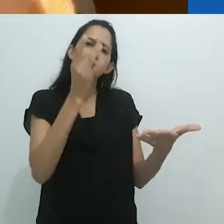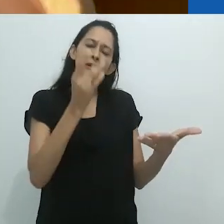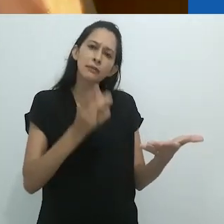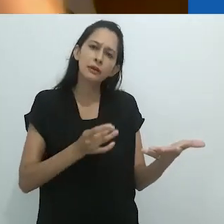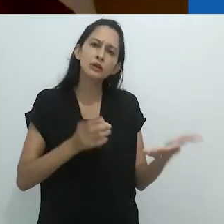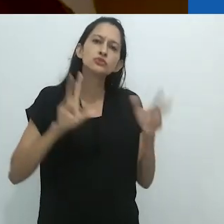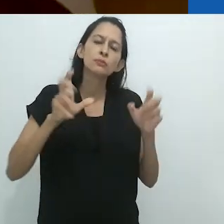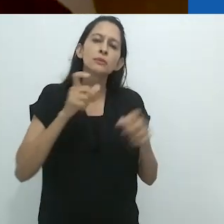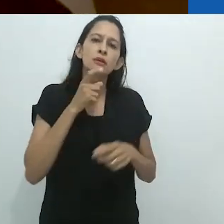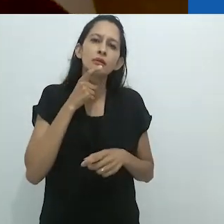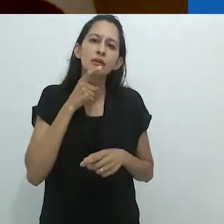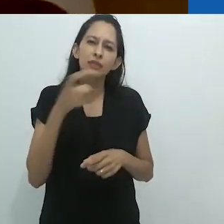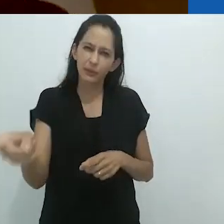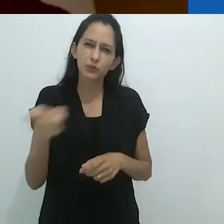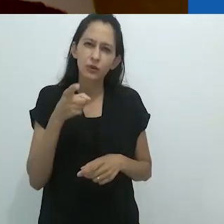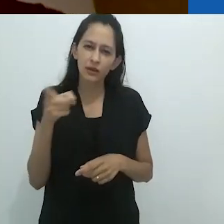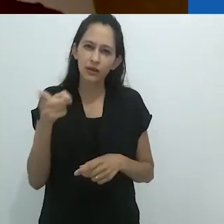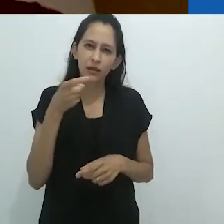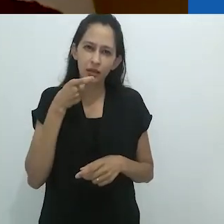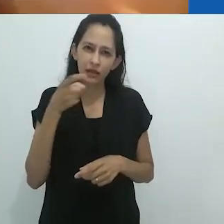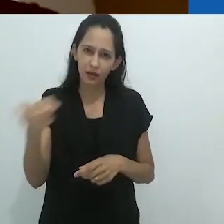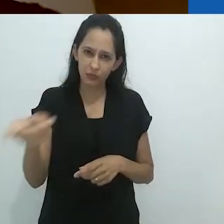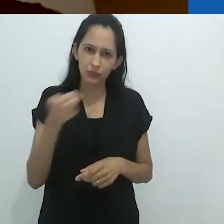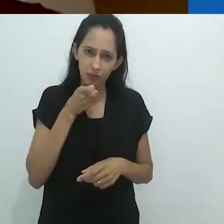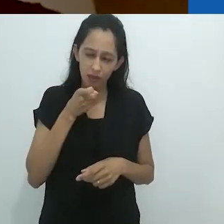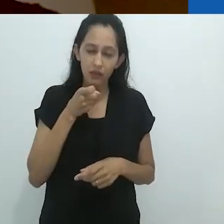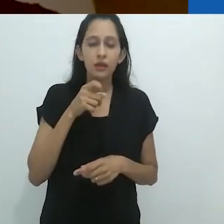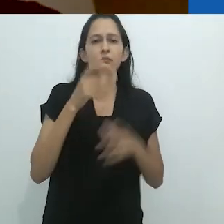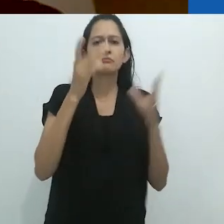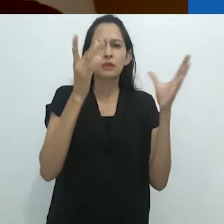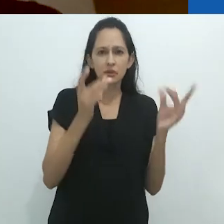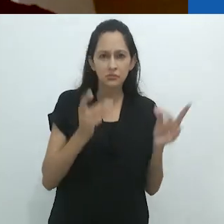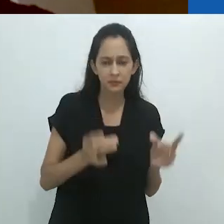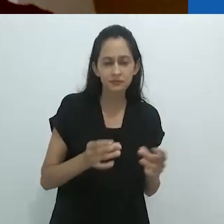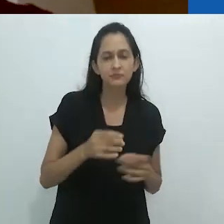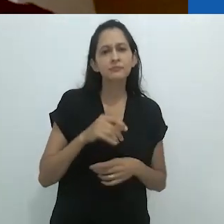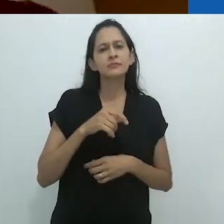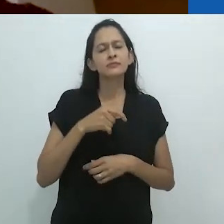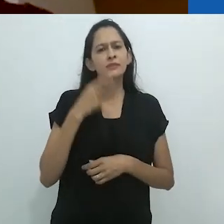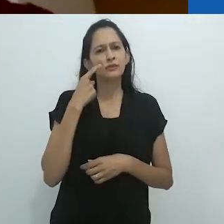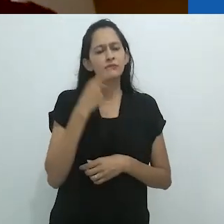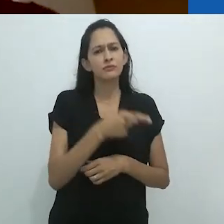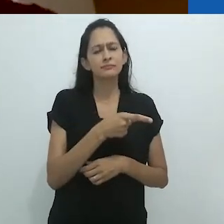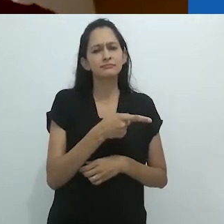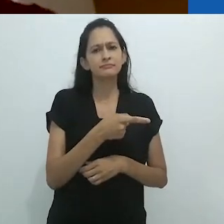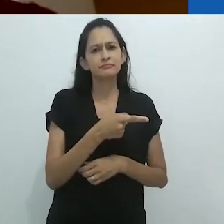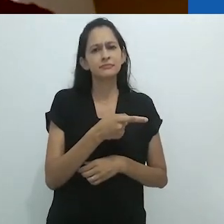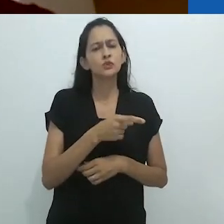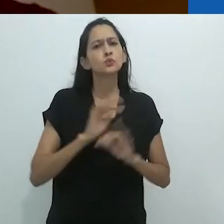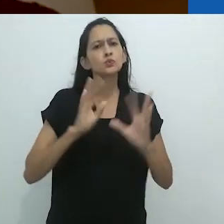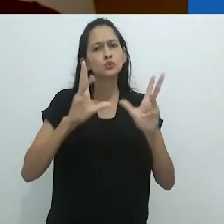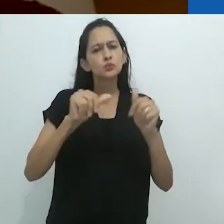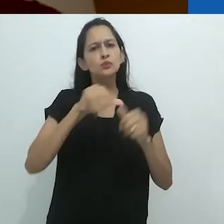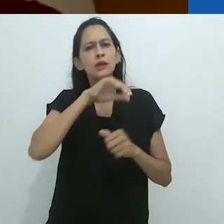banal e perspicaz -, de que todos os animais são surreais,